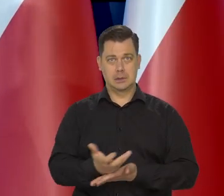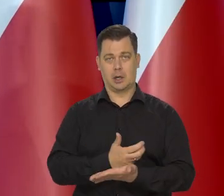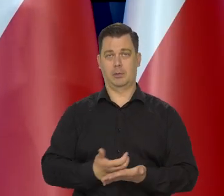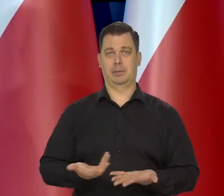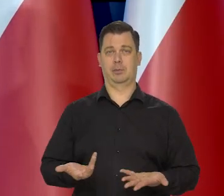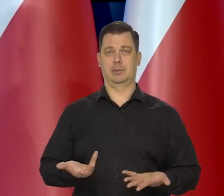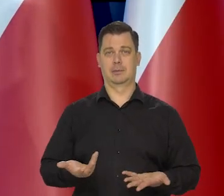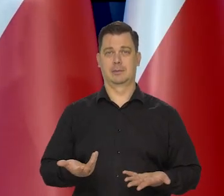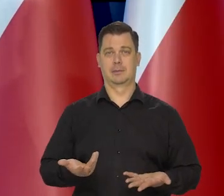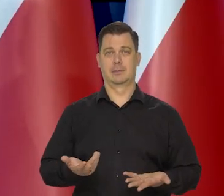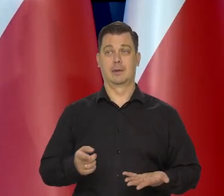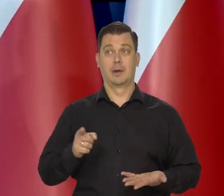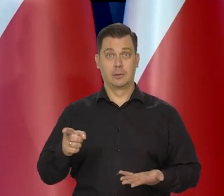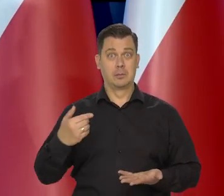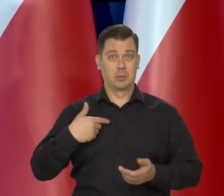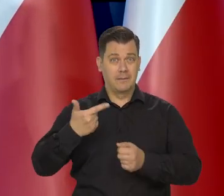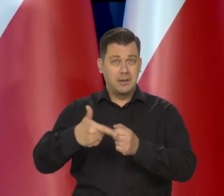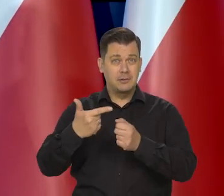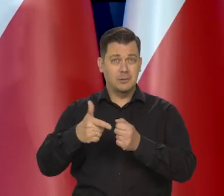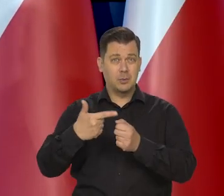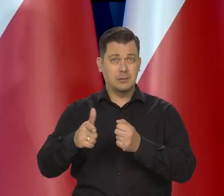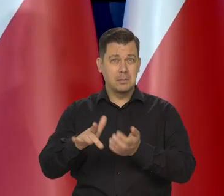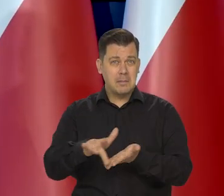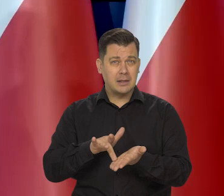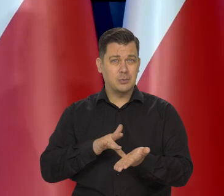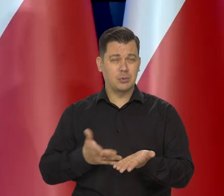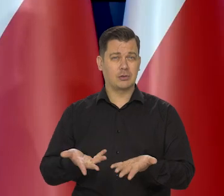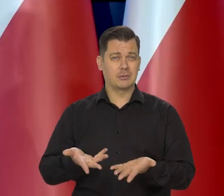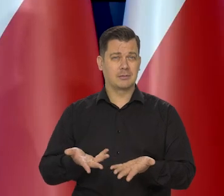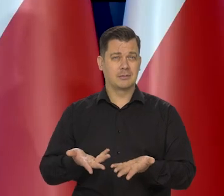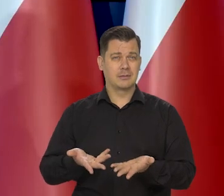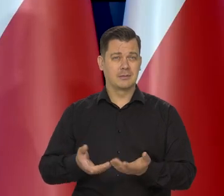wywindowały ceny masła w pobliżu 20 zł — mówię o kostce.